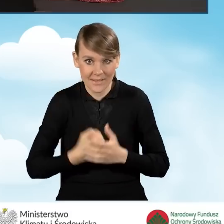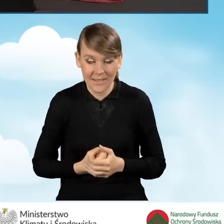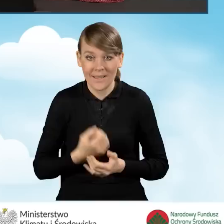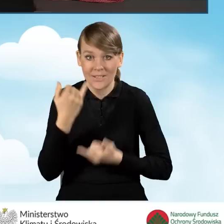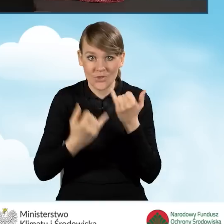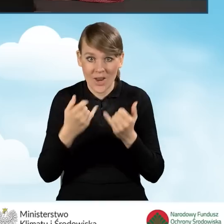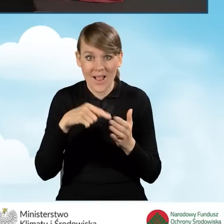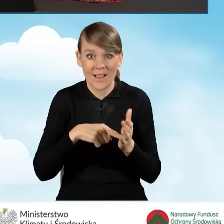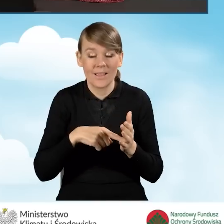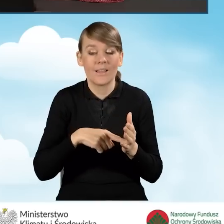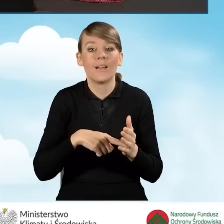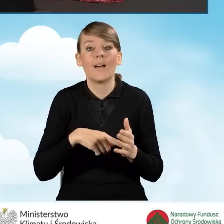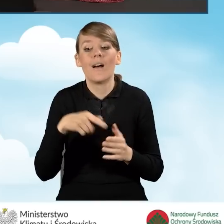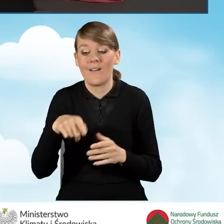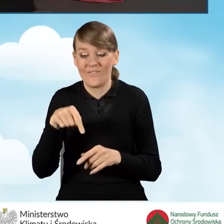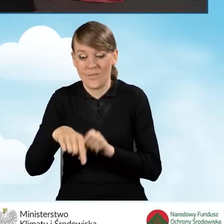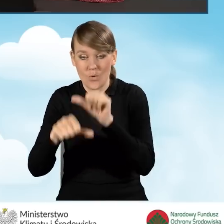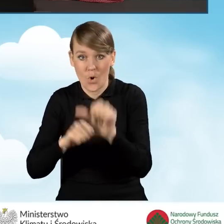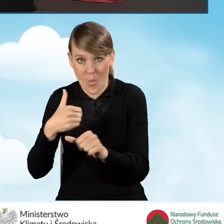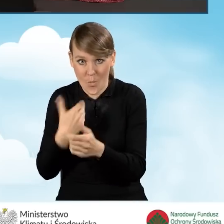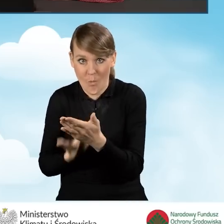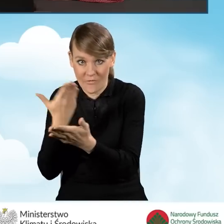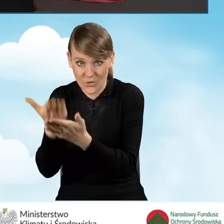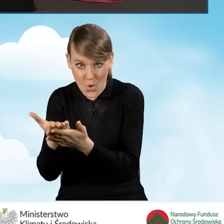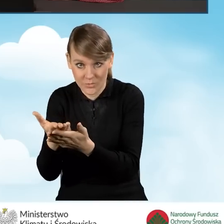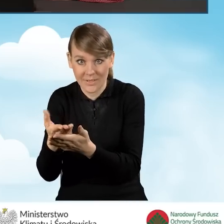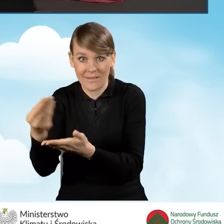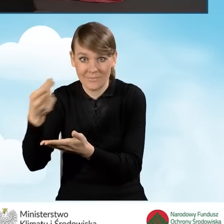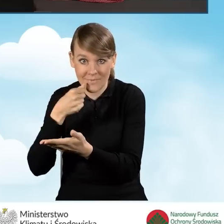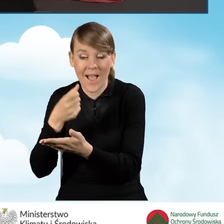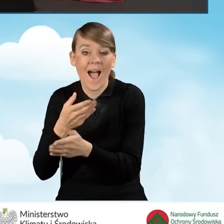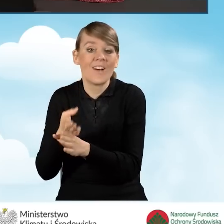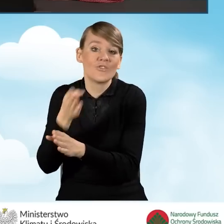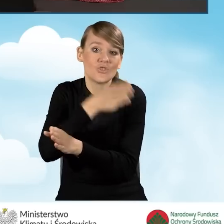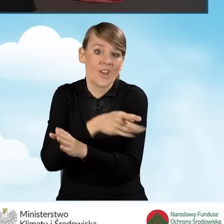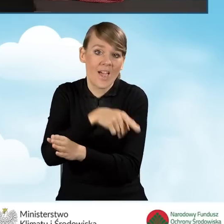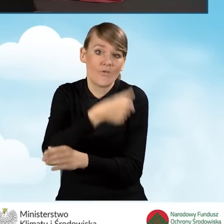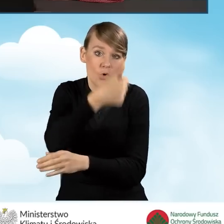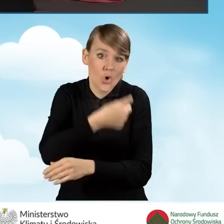jeżeli w roku kalendarzowym poprzedzającym rok złożenia wniosku o dofinansowanie, wnioskodawca uzyskał dochód roczny